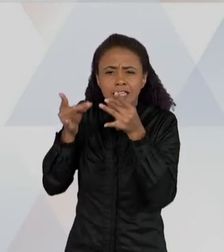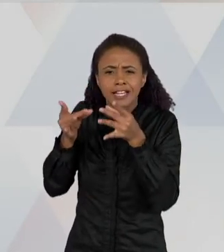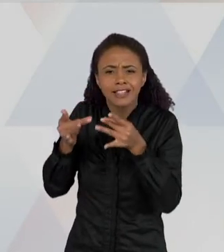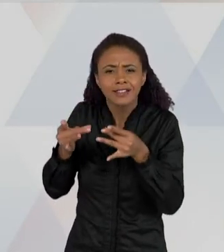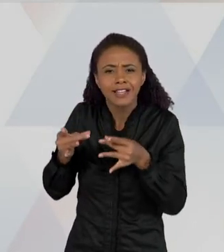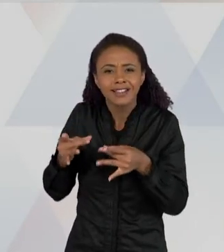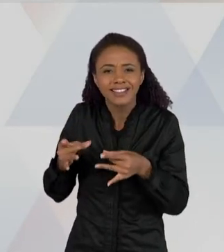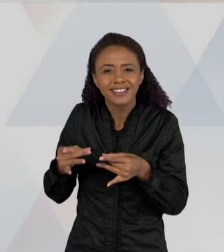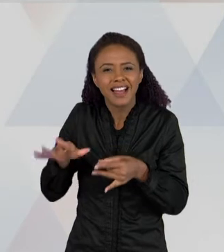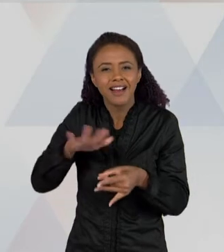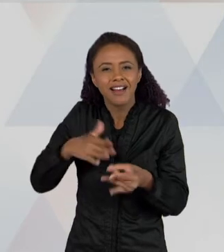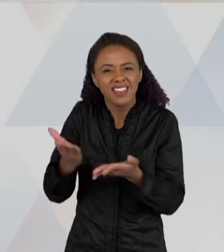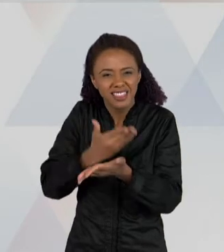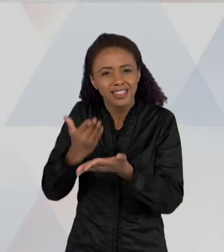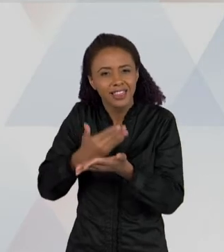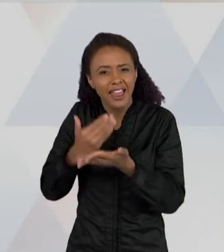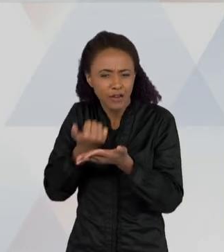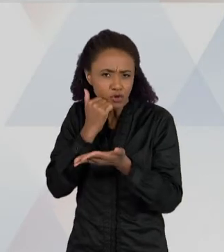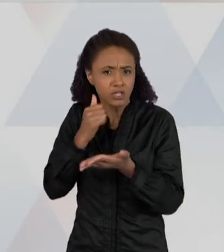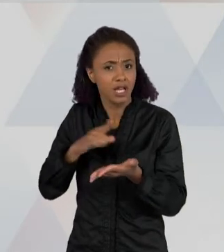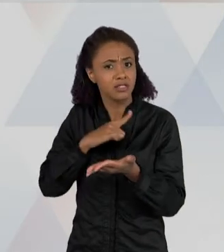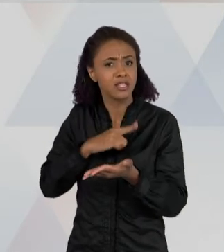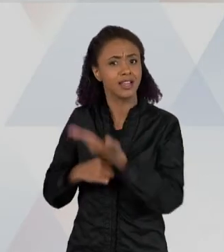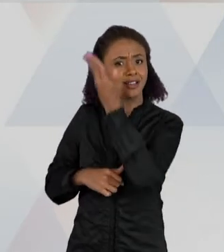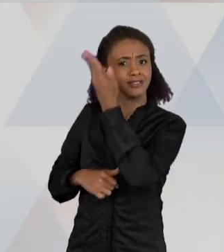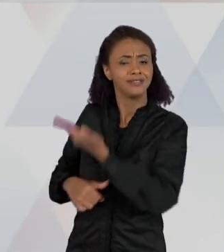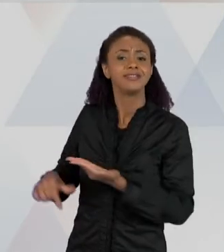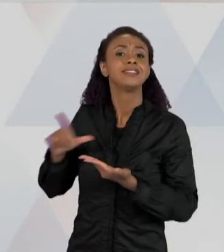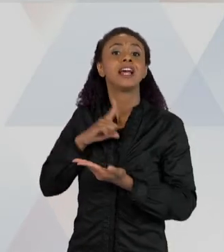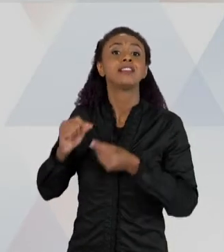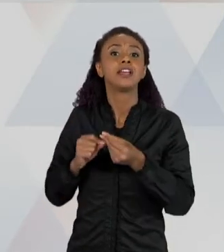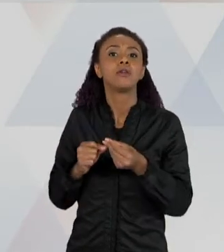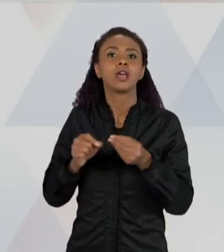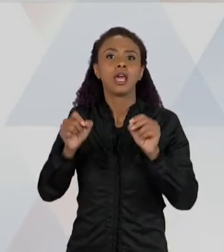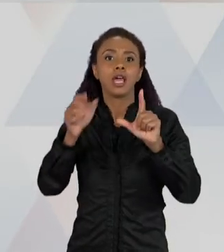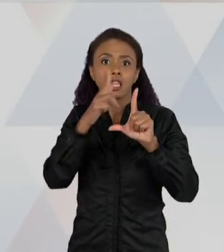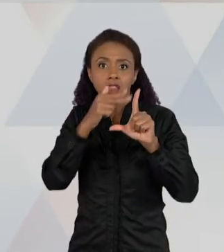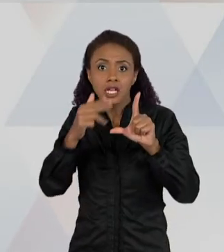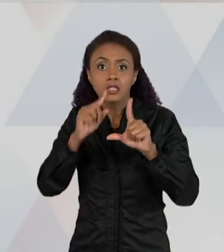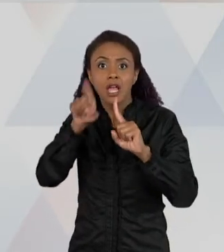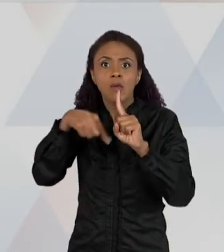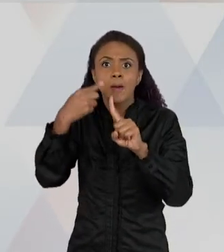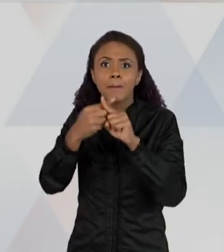LEGENDAS. ESSE TAMBÉM É UM TEXTO